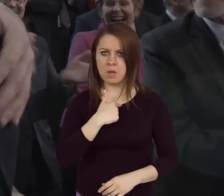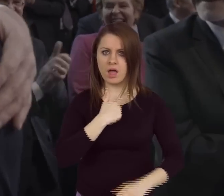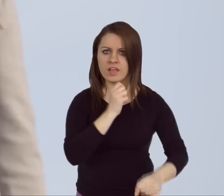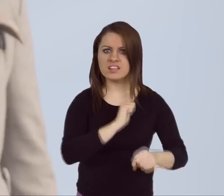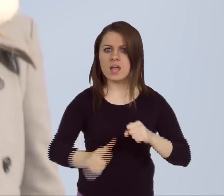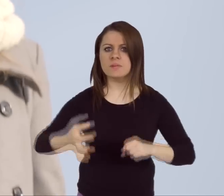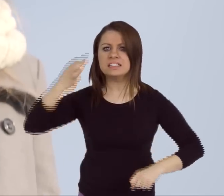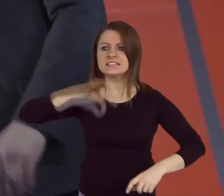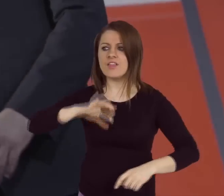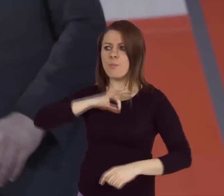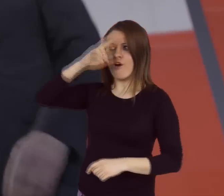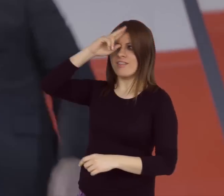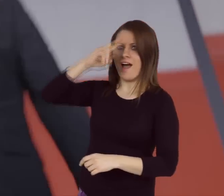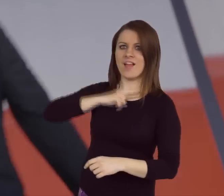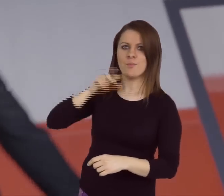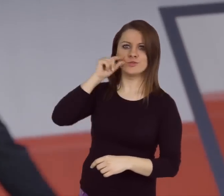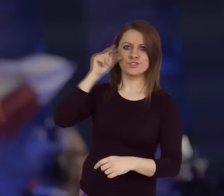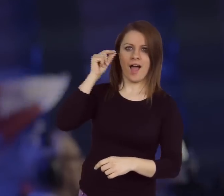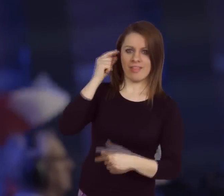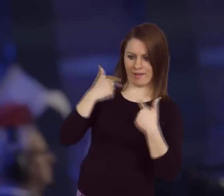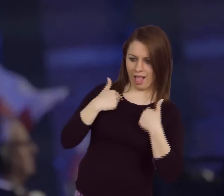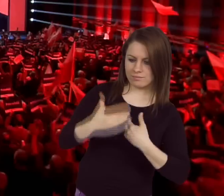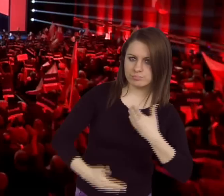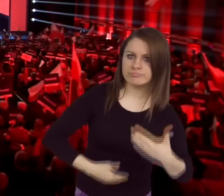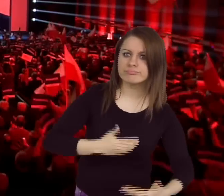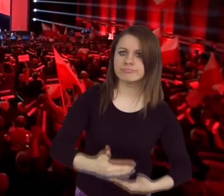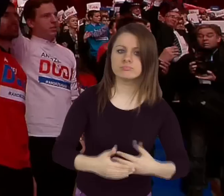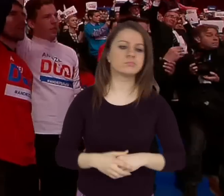Jesteśmy synami naszych ojców, wnukami naszych dziadków i pradziadków.